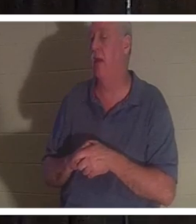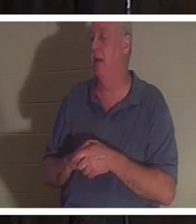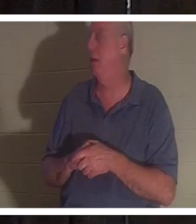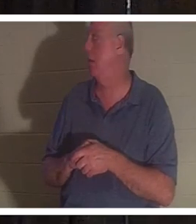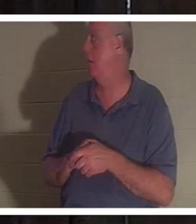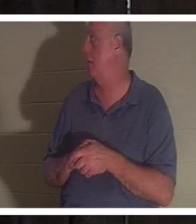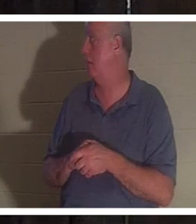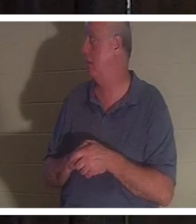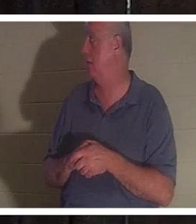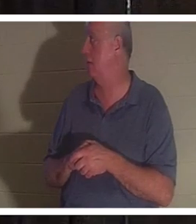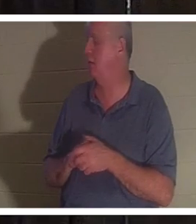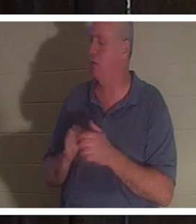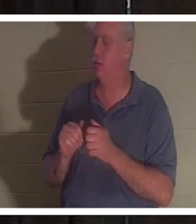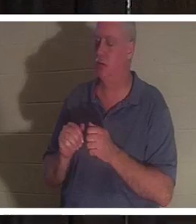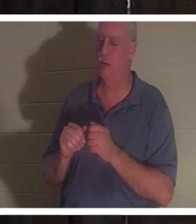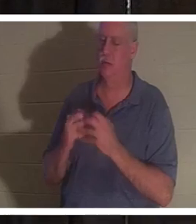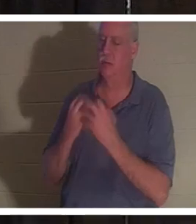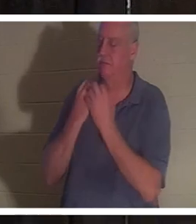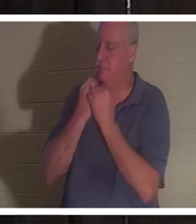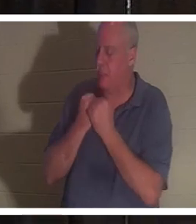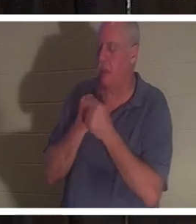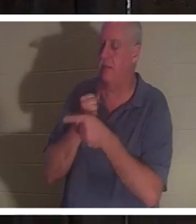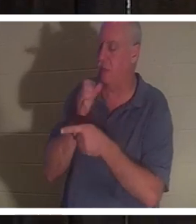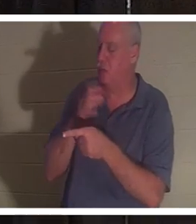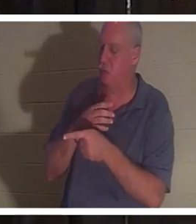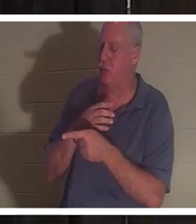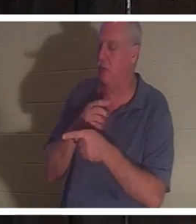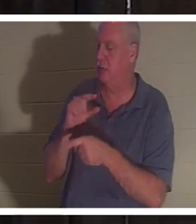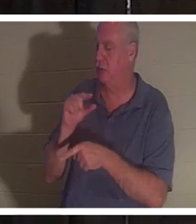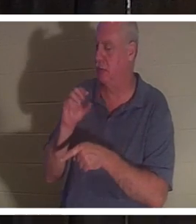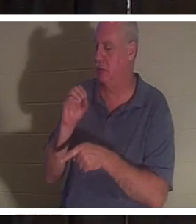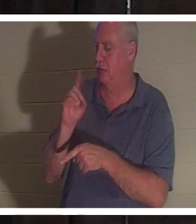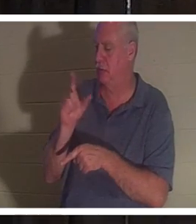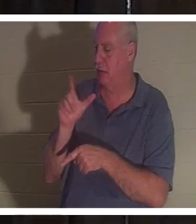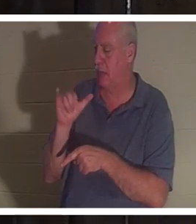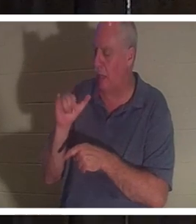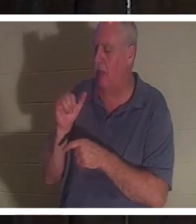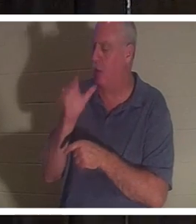Я нежно люблю эту женщину. Я хотел бы увидеть ее, и мы общаемся. Это женщина, которая не будет лгать.